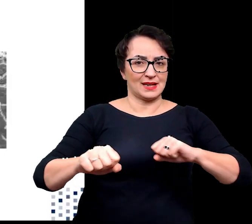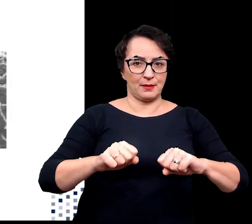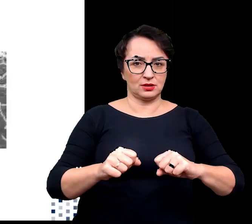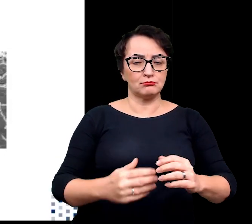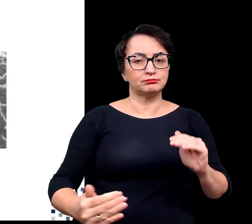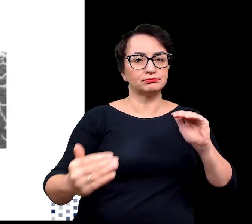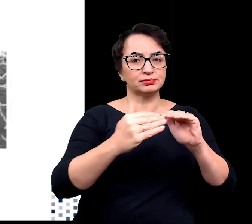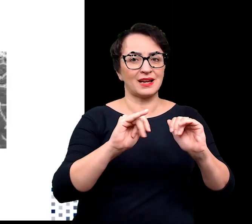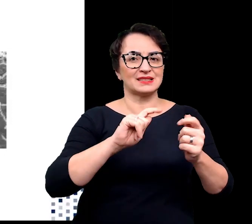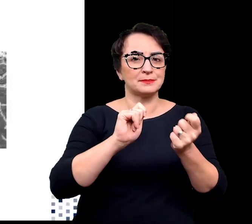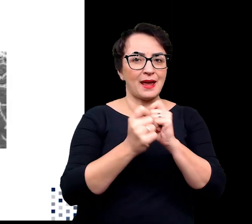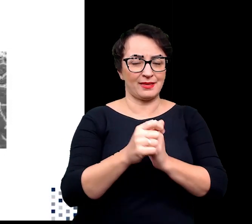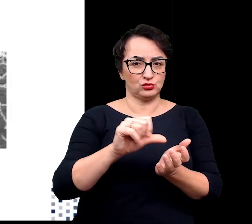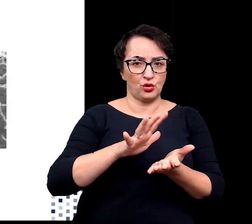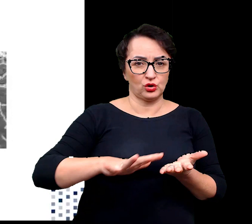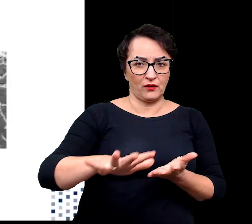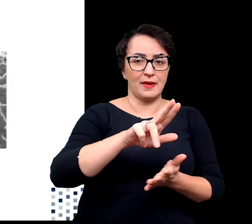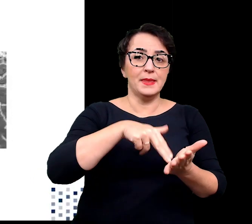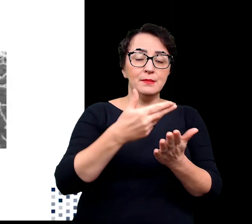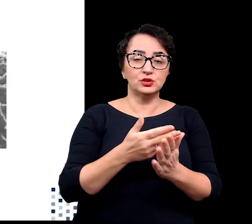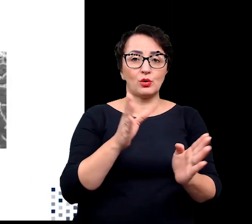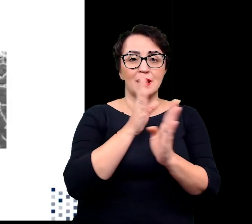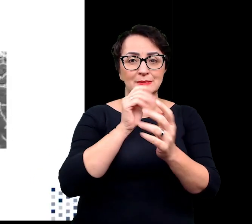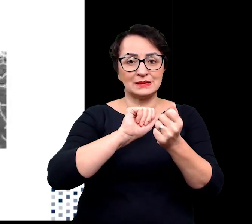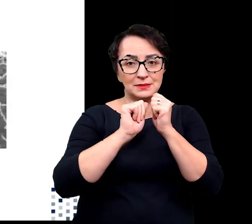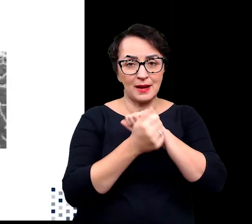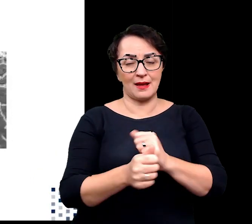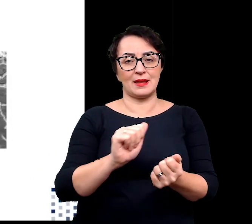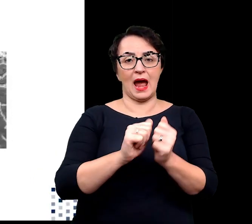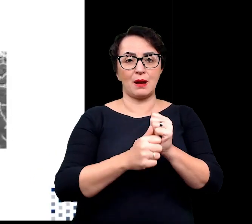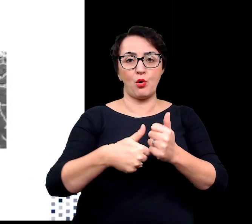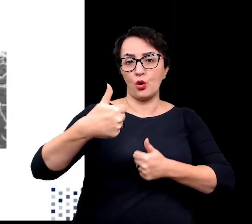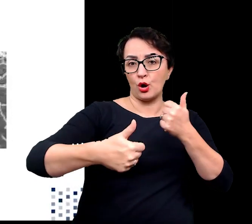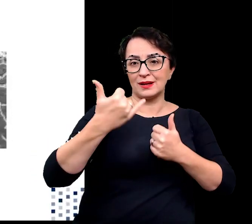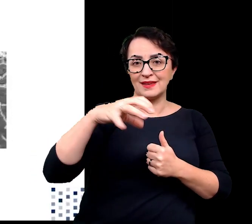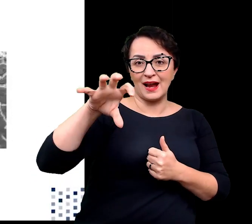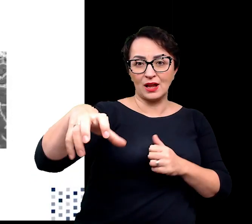jak zmiany klimatu, jak i biotycznymi np. konkurencją gatunków.